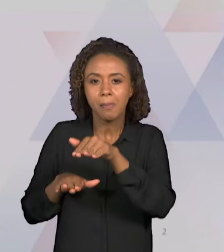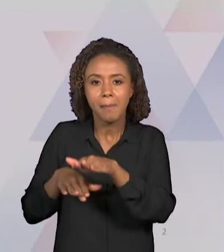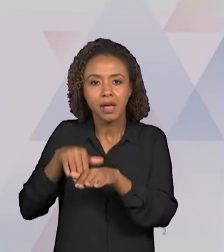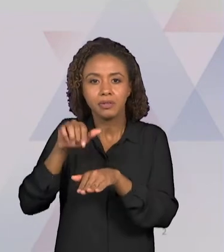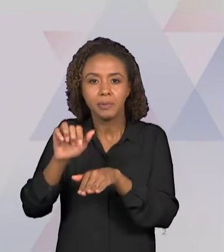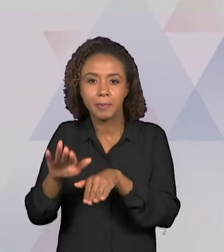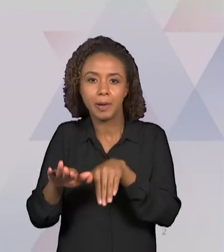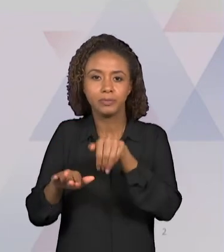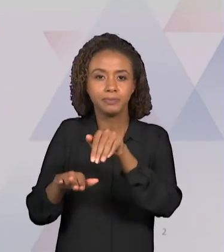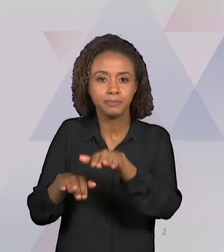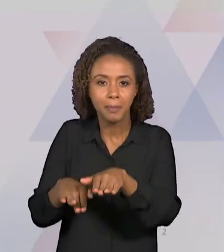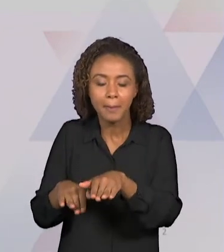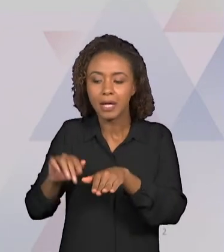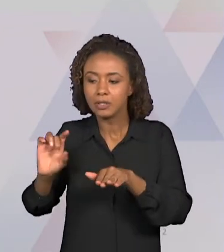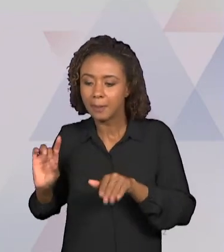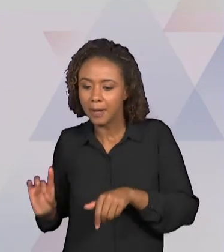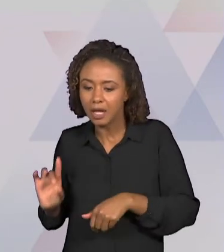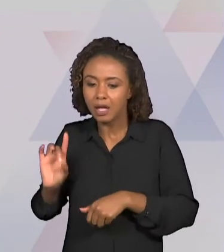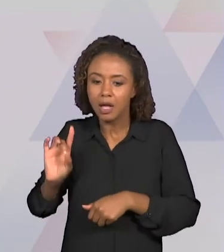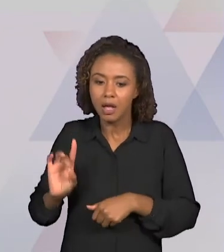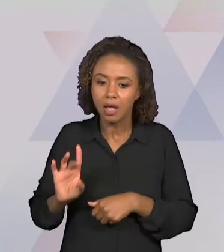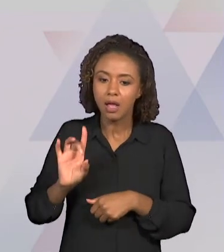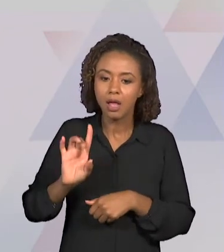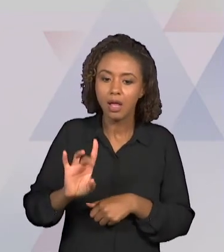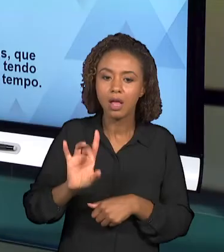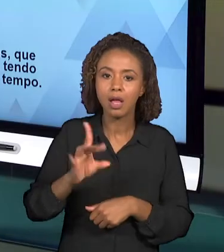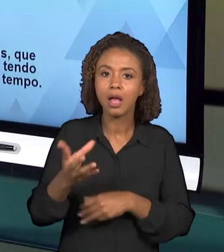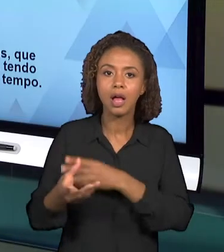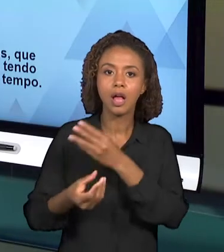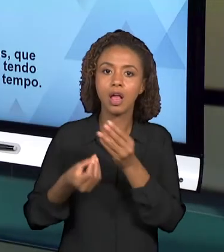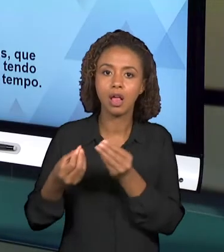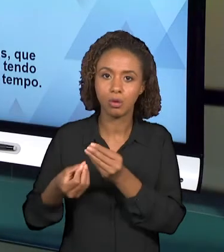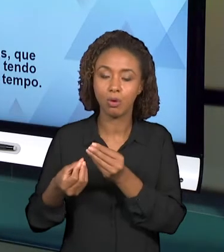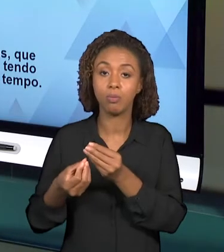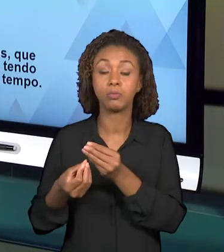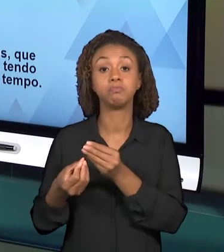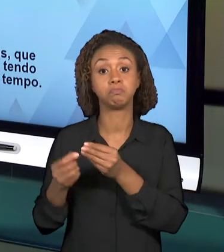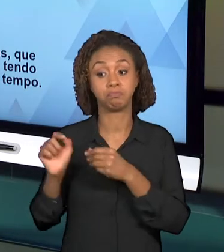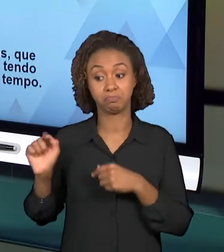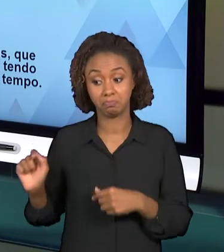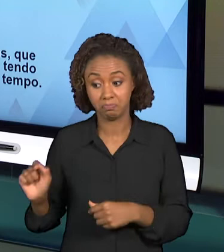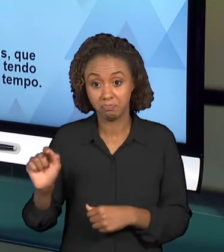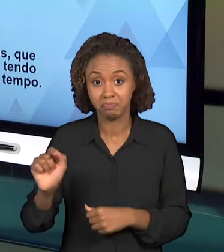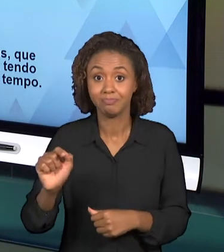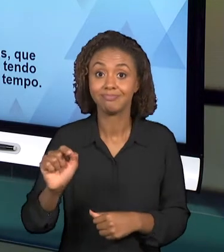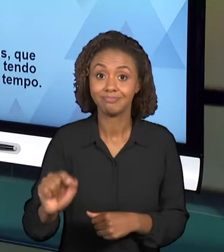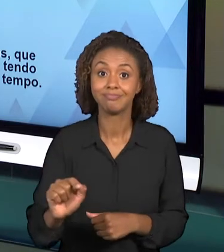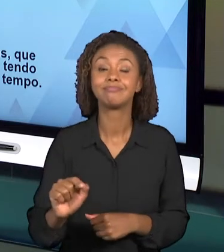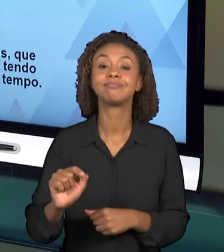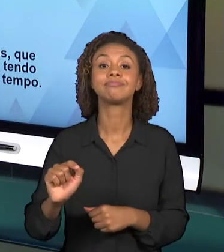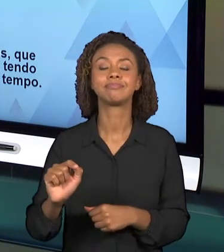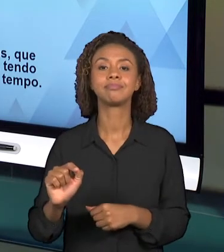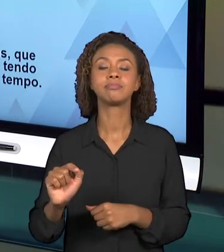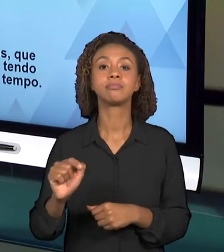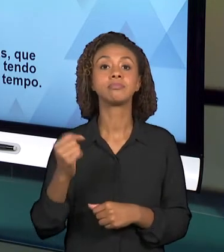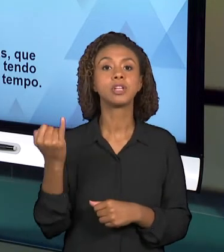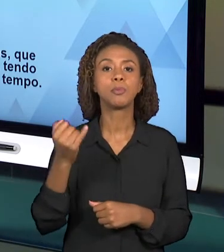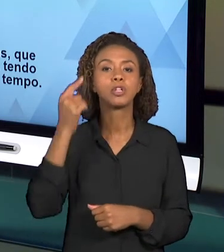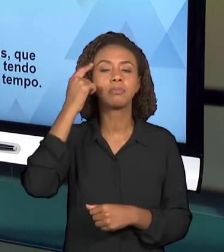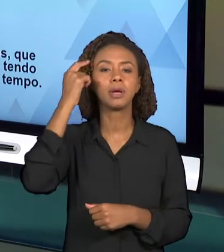QUESTÕES IMPORTANTES PARA COMPOR AS PARTES DESSE PLANEJAMENTO.